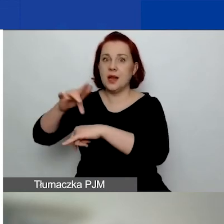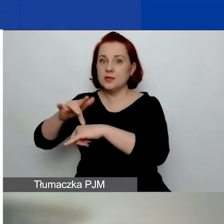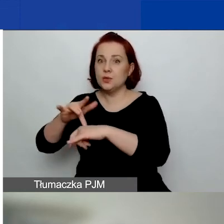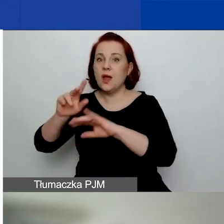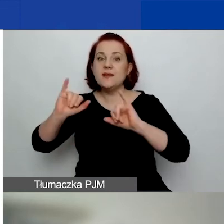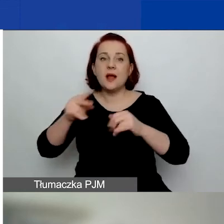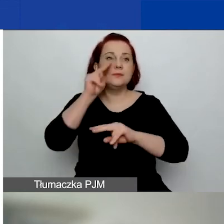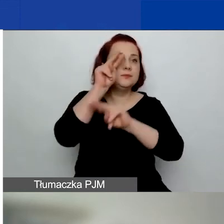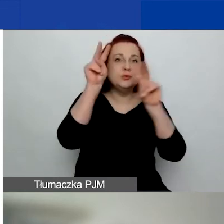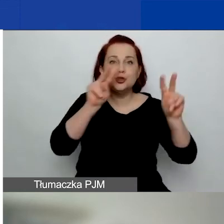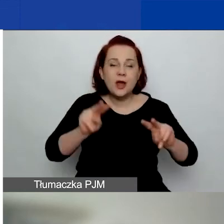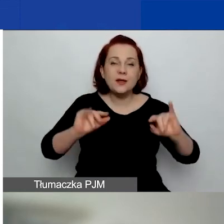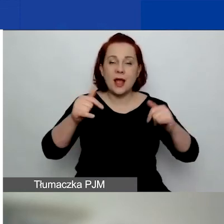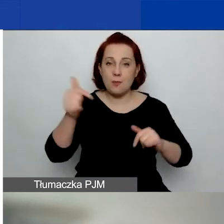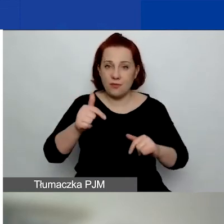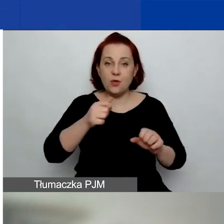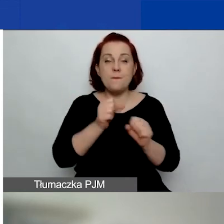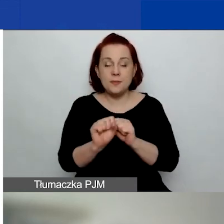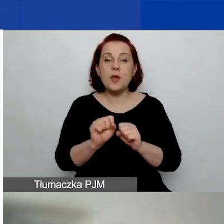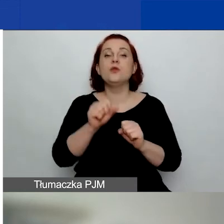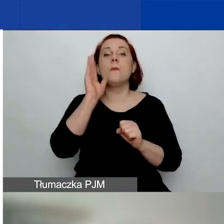Będziemy mieli osobne webinarium na ten temat.